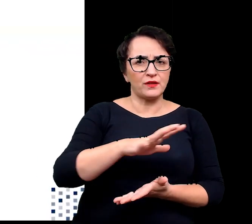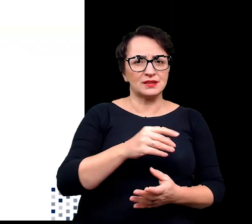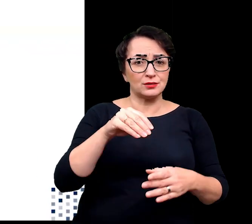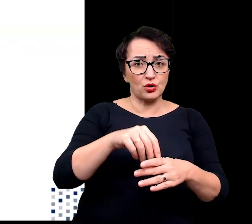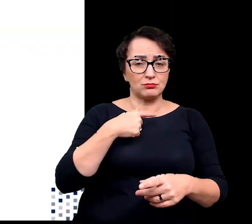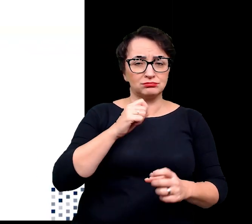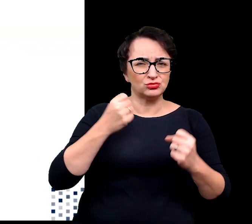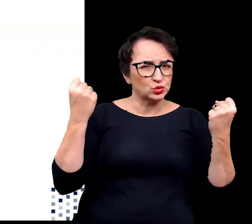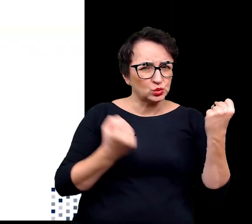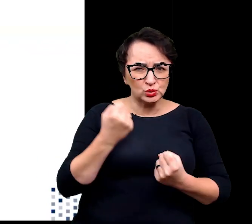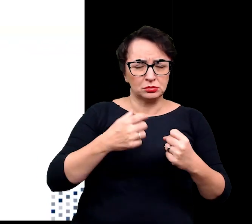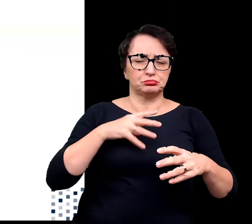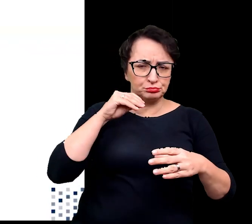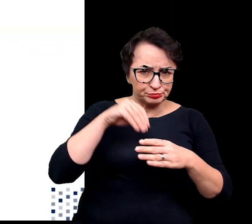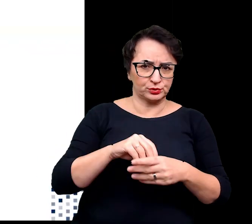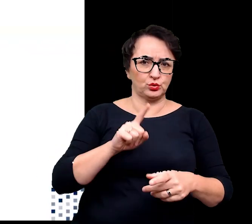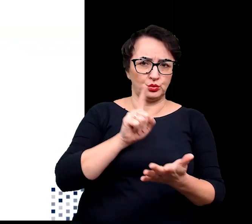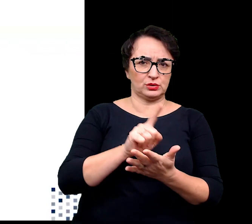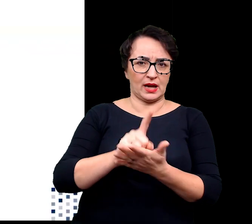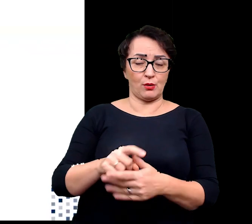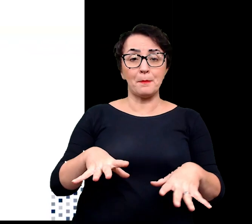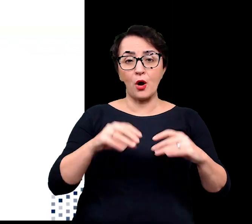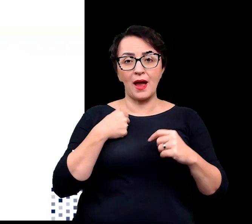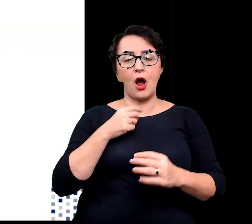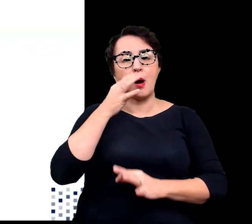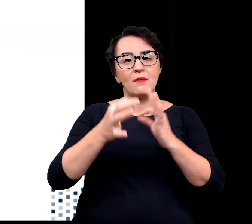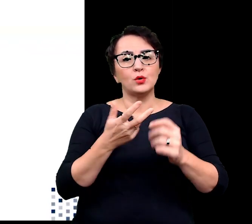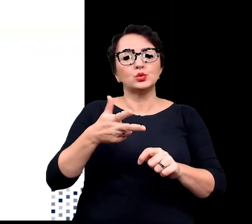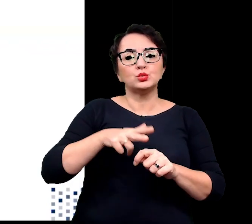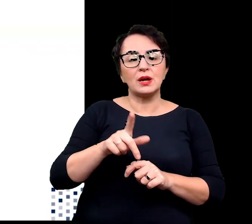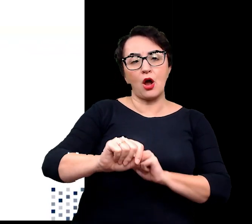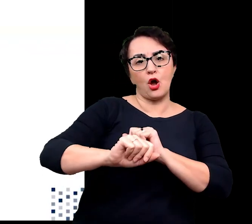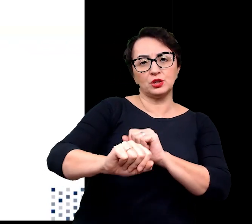Na początku przybliżę wam te odporne na niedobór wody czyli kserofity